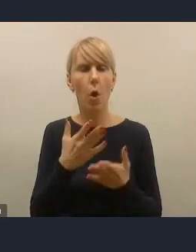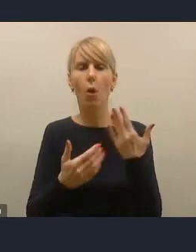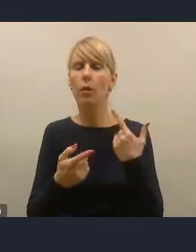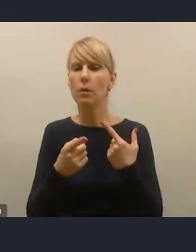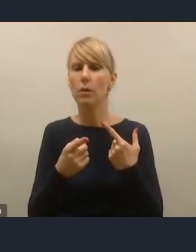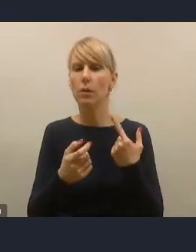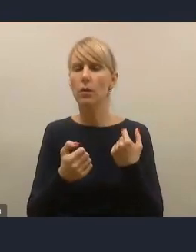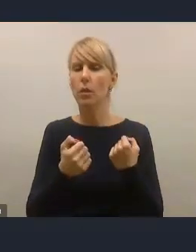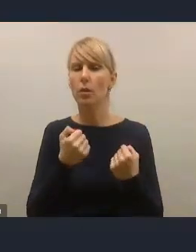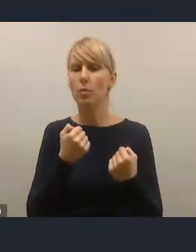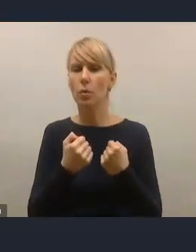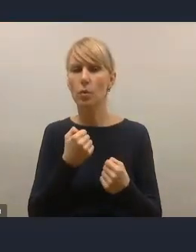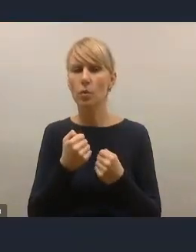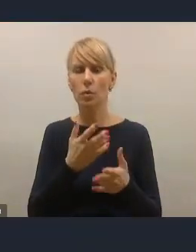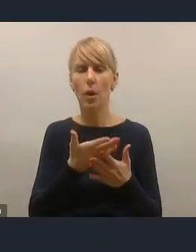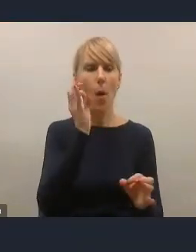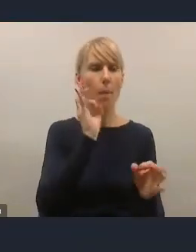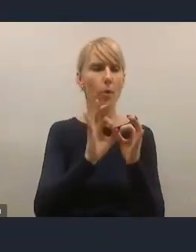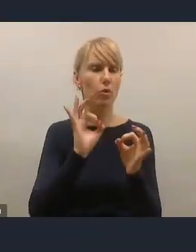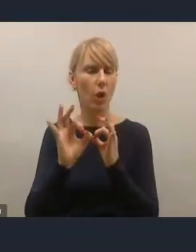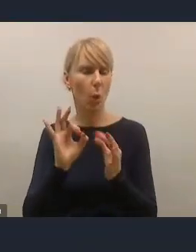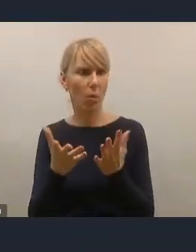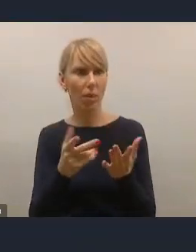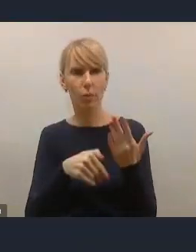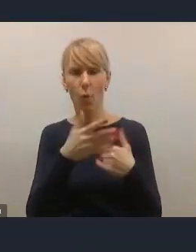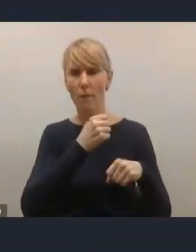odniesienie poszczególnych wyzwań czy rozwiązań